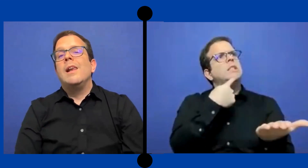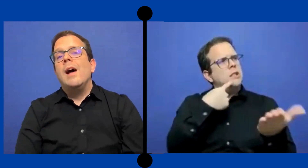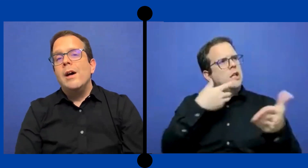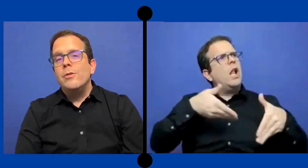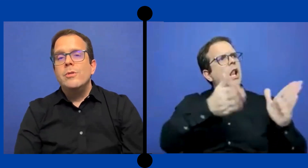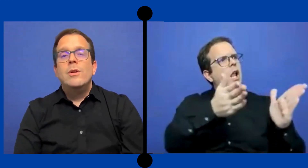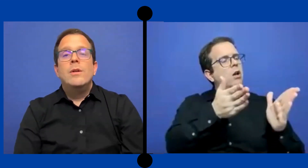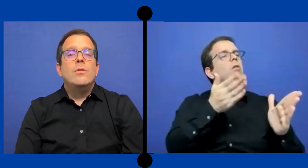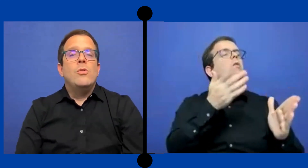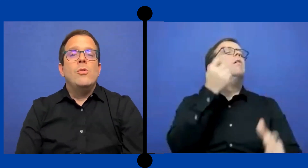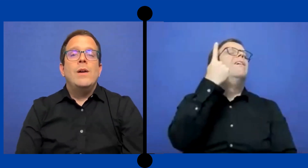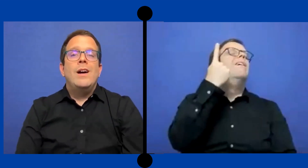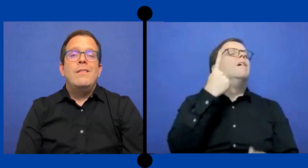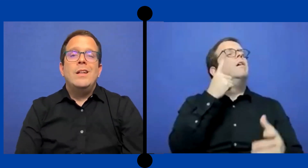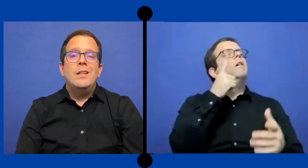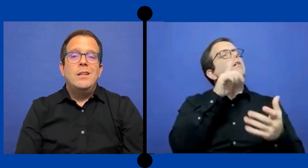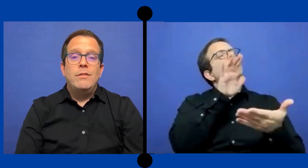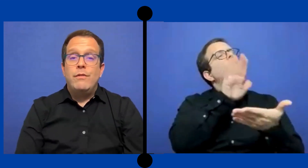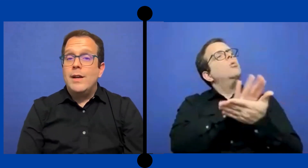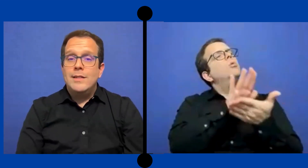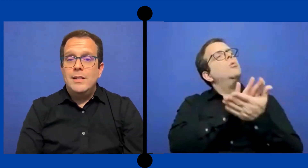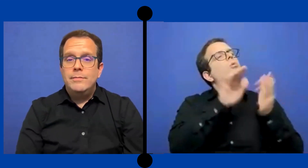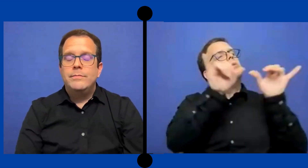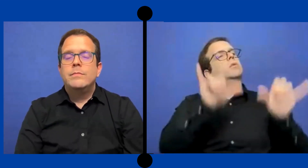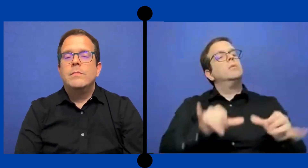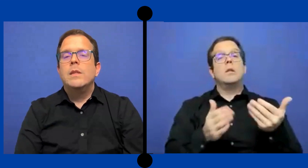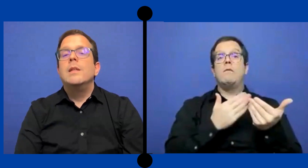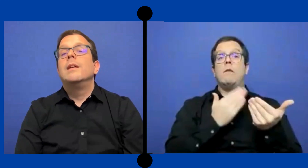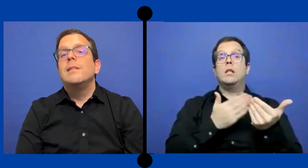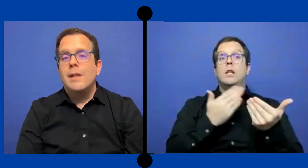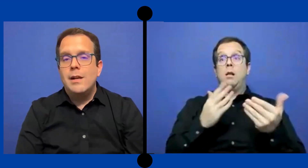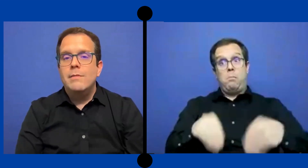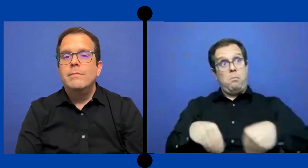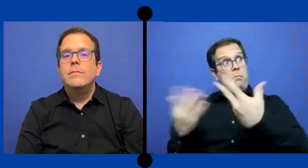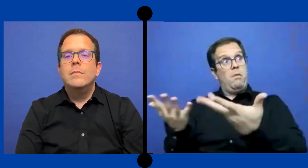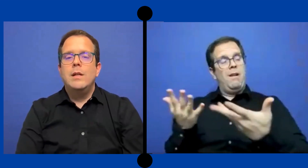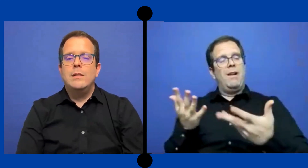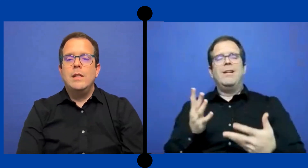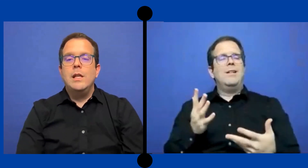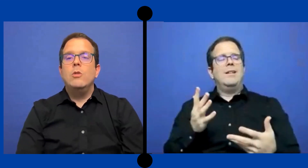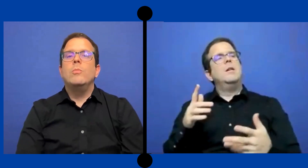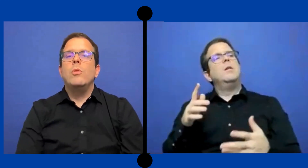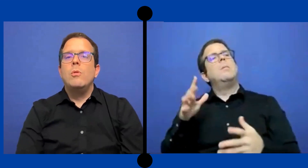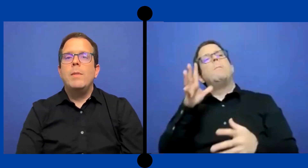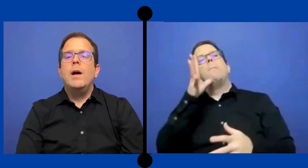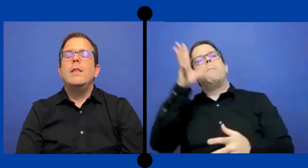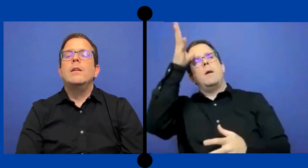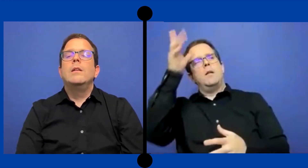Claro no va a venir fácil. Tiene que ser exigido por los padres